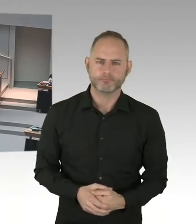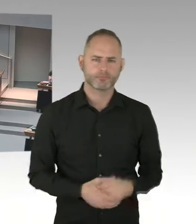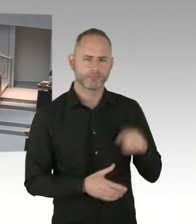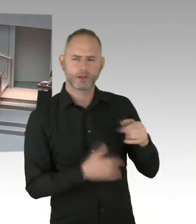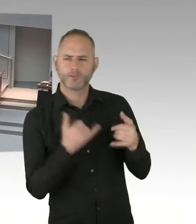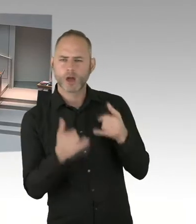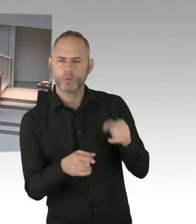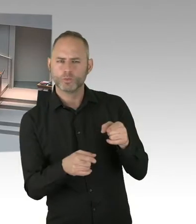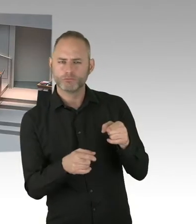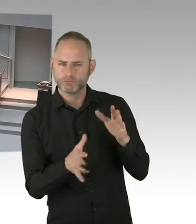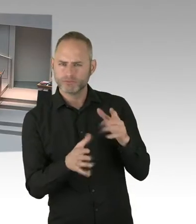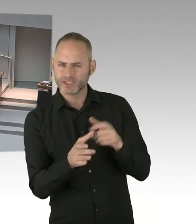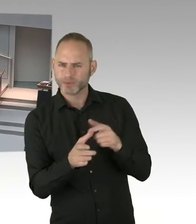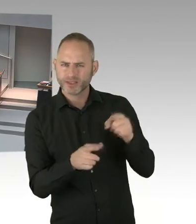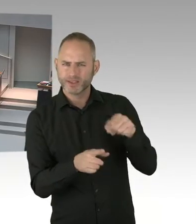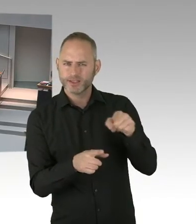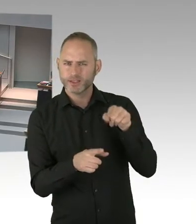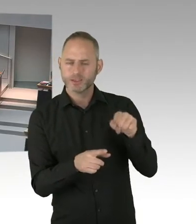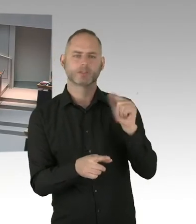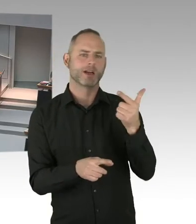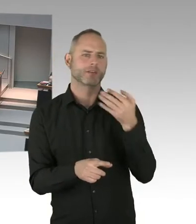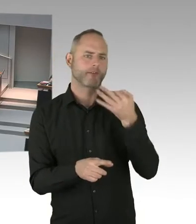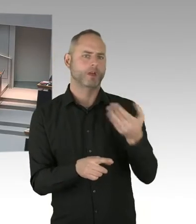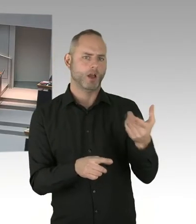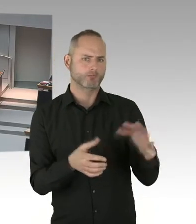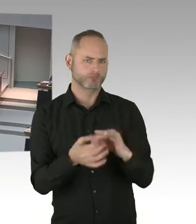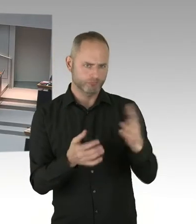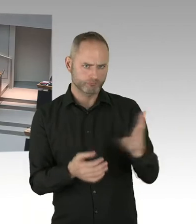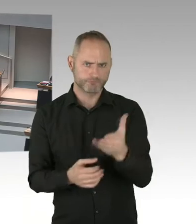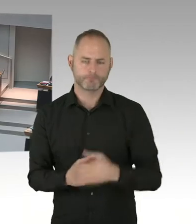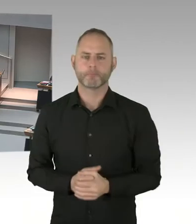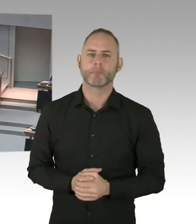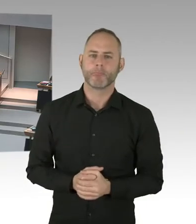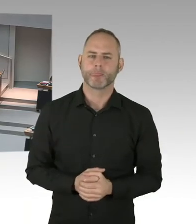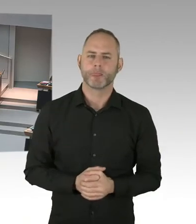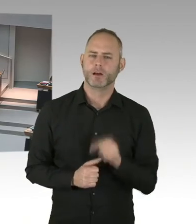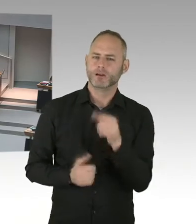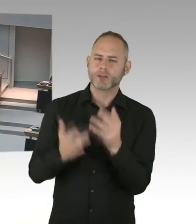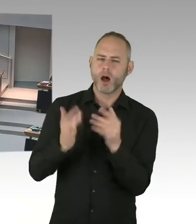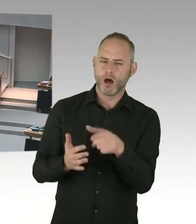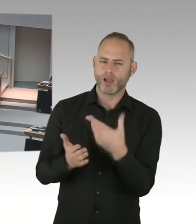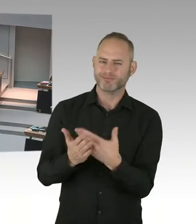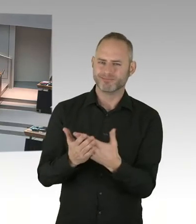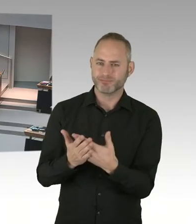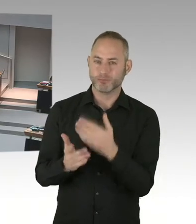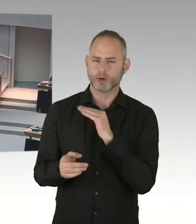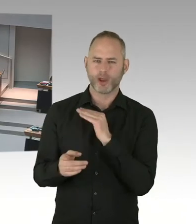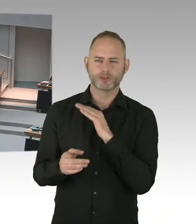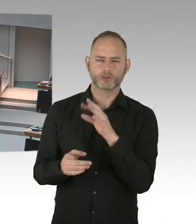(Präsidium) Frau Senatorin, Bitteschön. (Sprecherwechsel) Ja, also wir sehen das kritisch. Mein Kollege, Herr Geisel und ich, sind uns da einig.